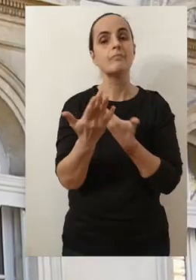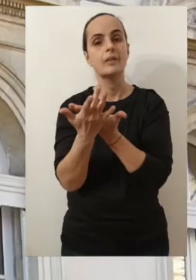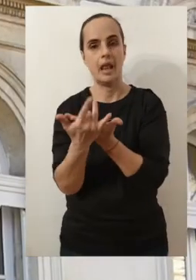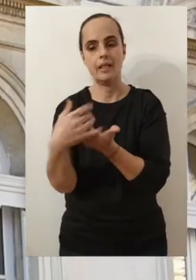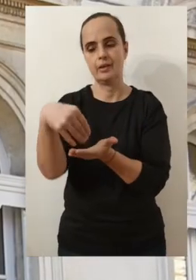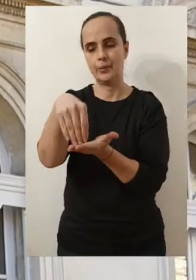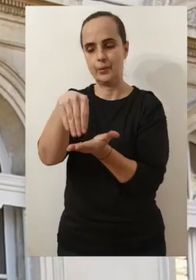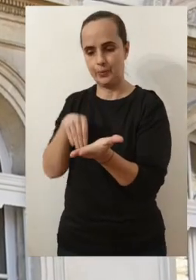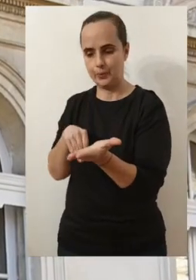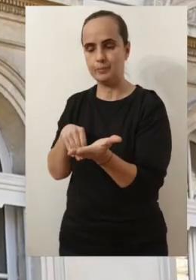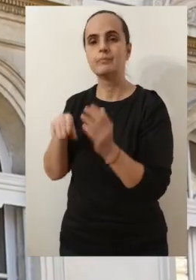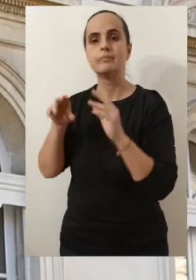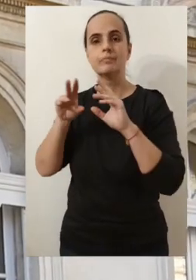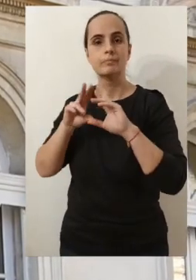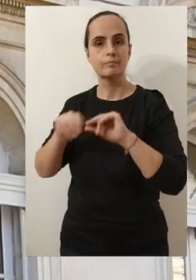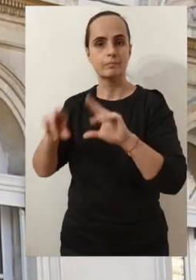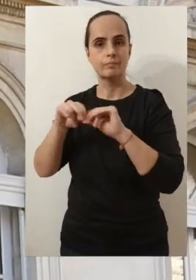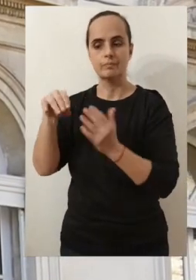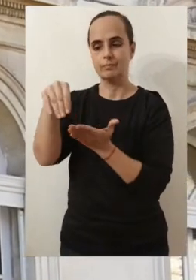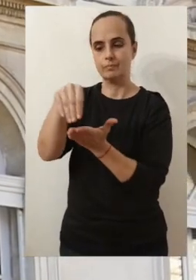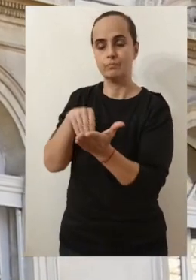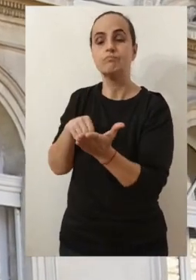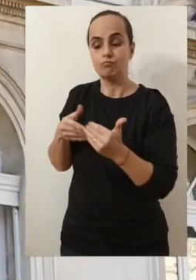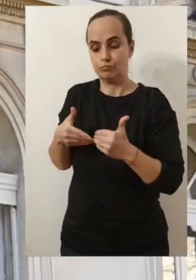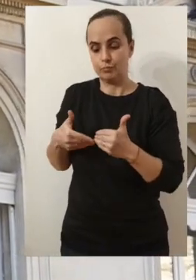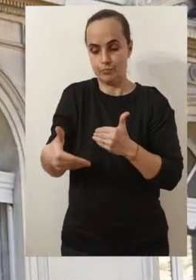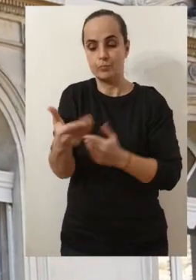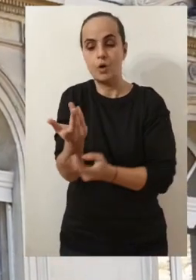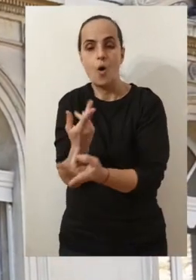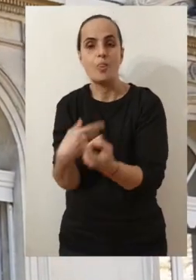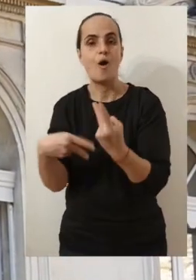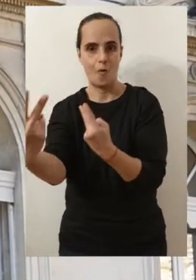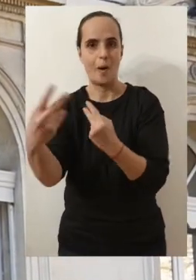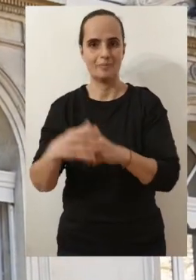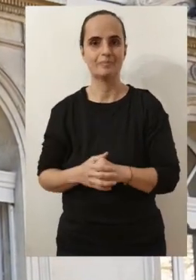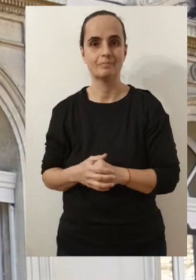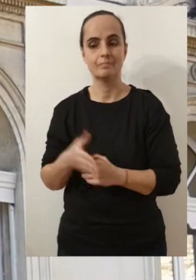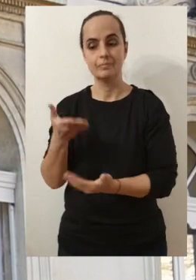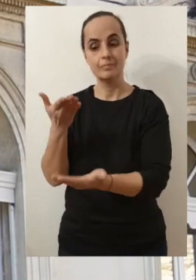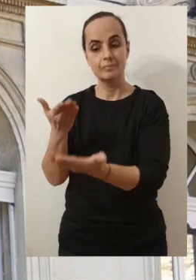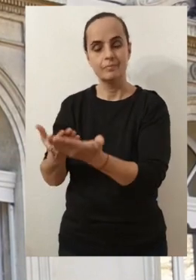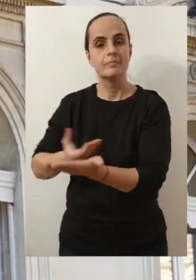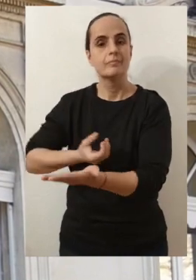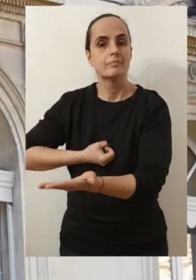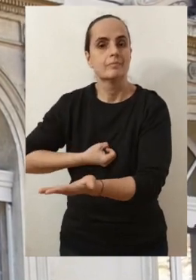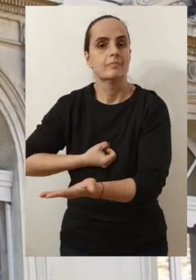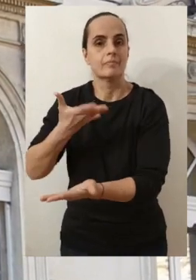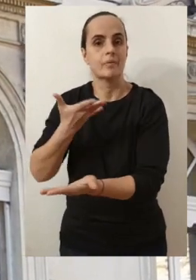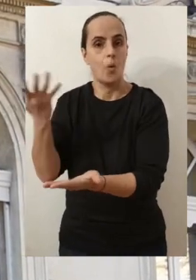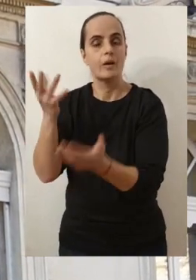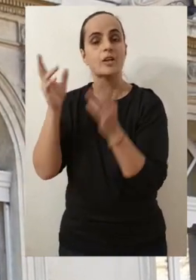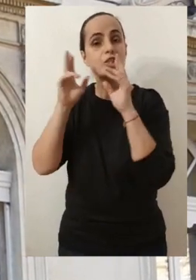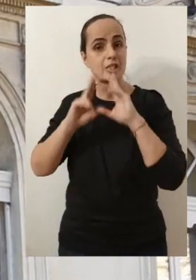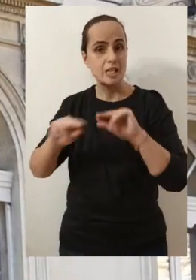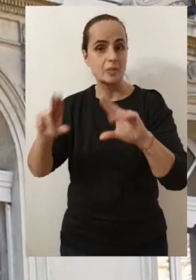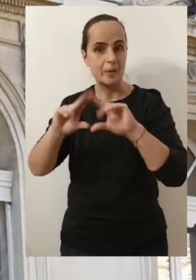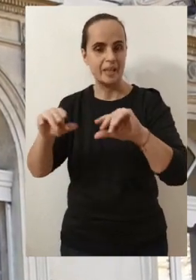D'une part à travers une lettre qui va vous être adressée prochainement et qui va me permettre de vous expliquer